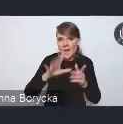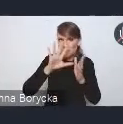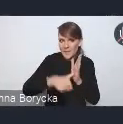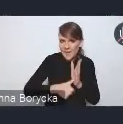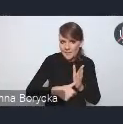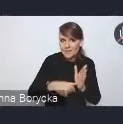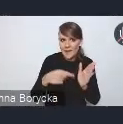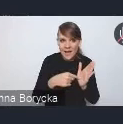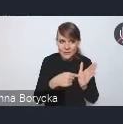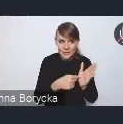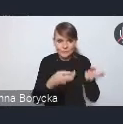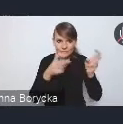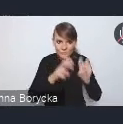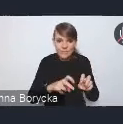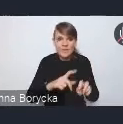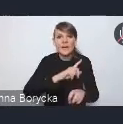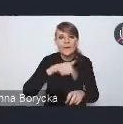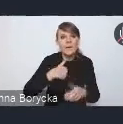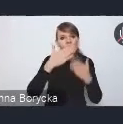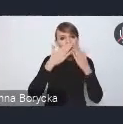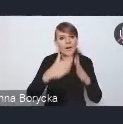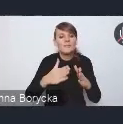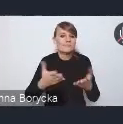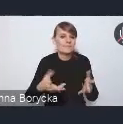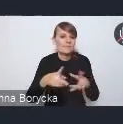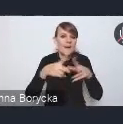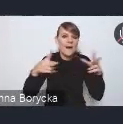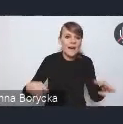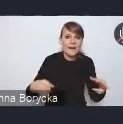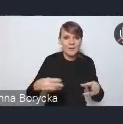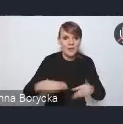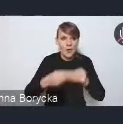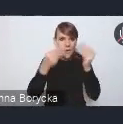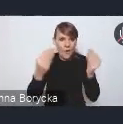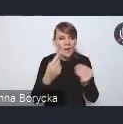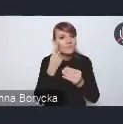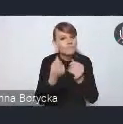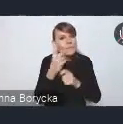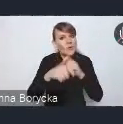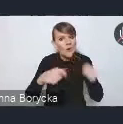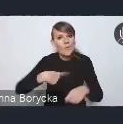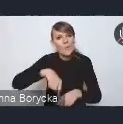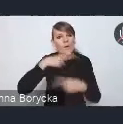stwarzamy pewne ramy rozwoju, stwarzamy rozwiązania, odpowiadamy za system koordynacji, realizacji tej polityki,